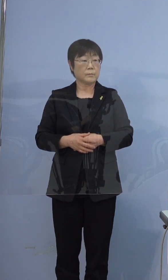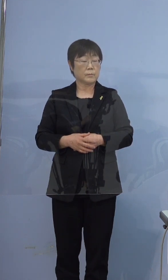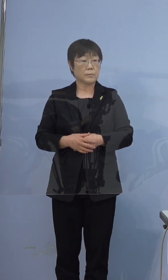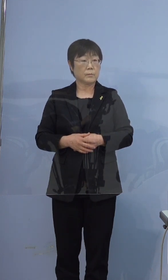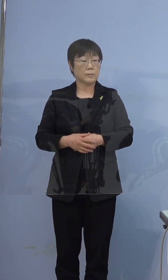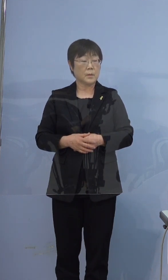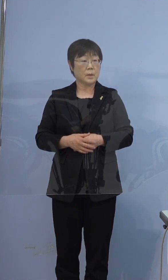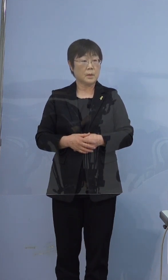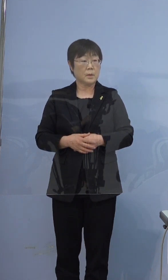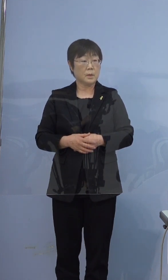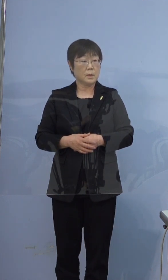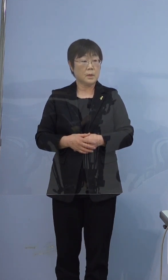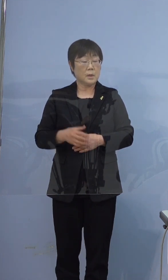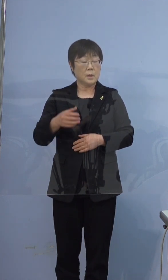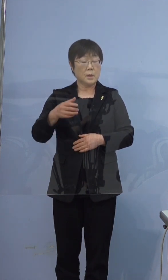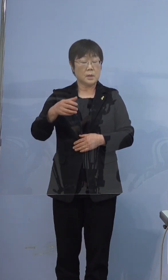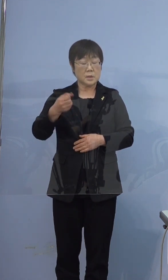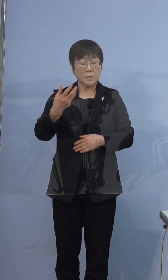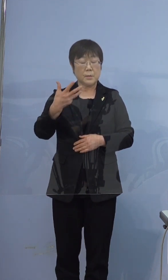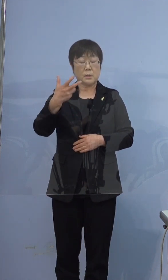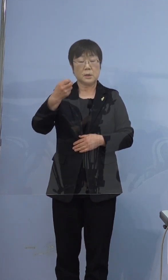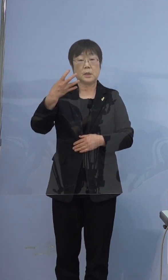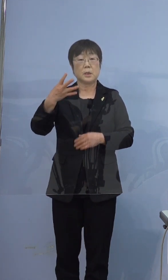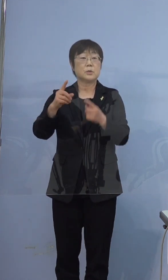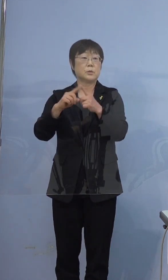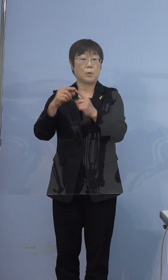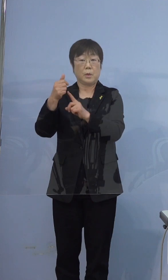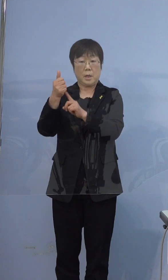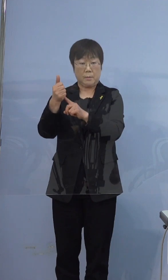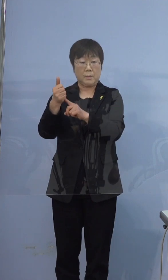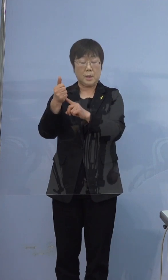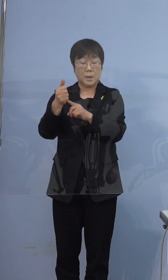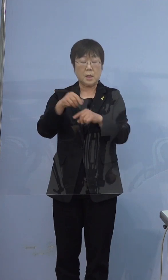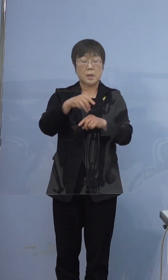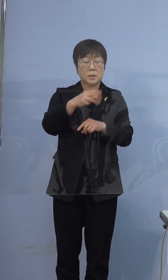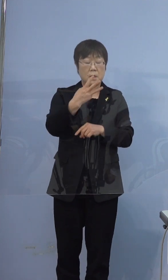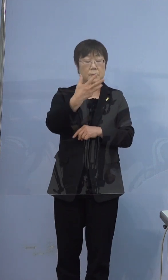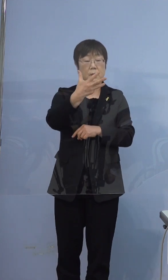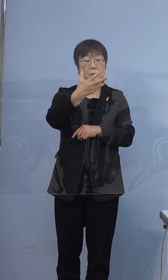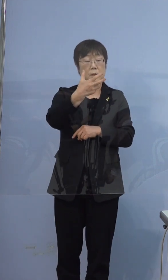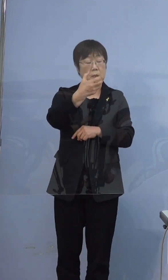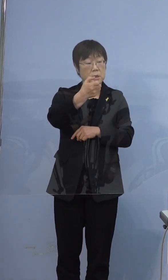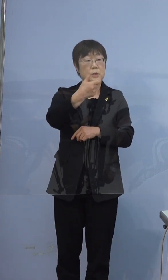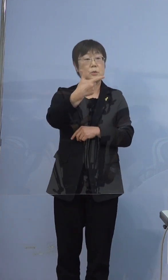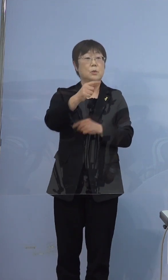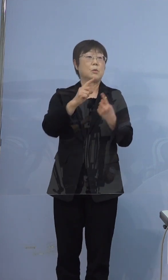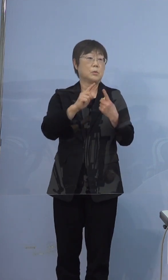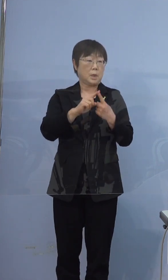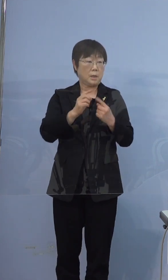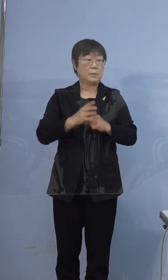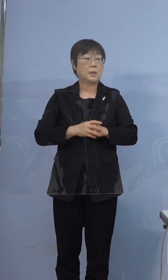374例目がスタートで、次386例目